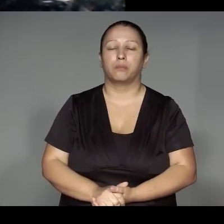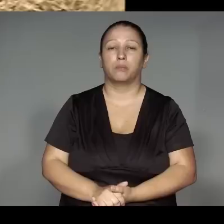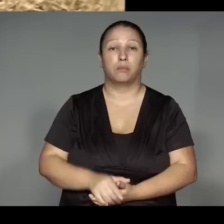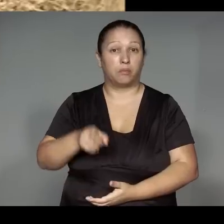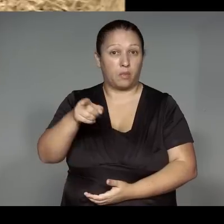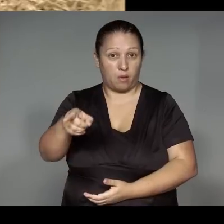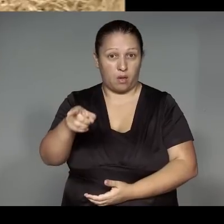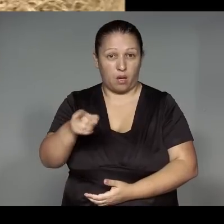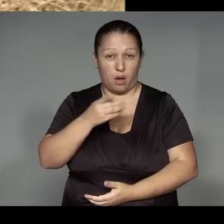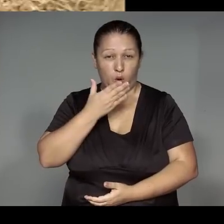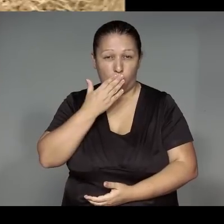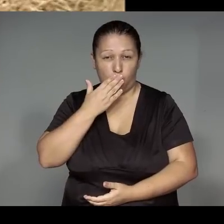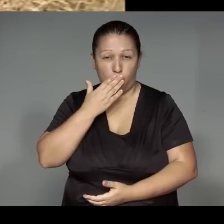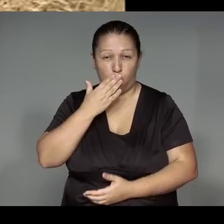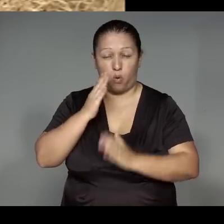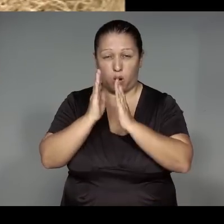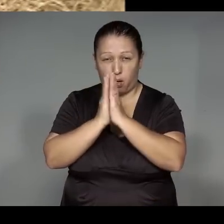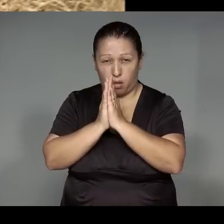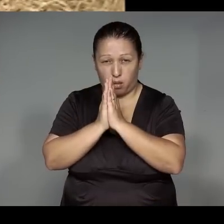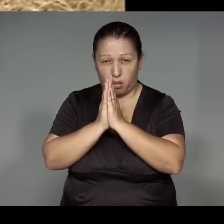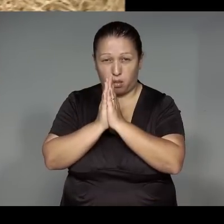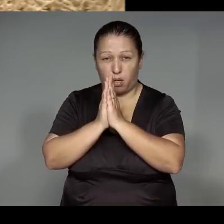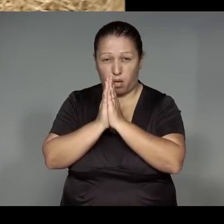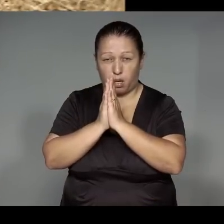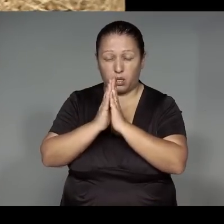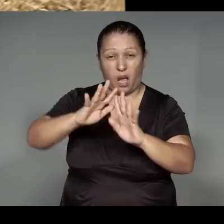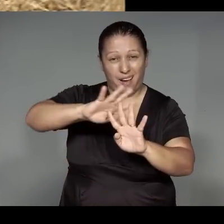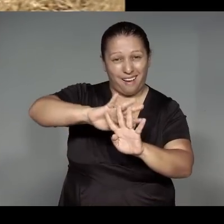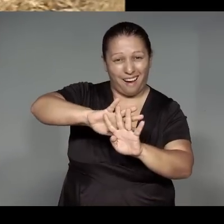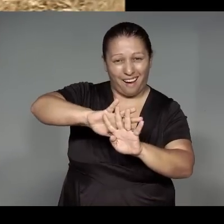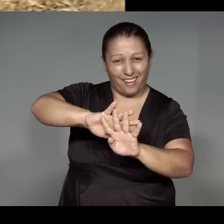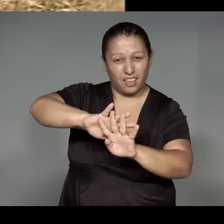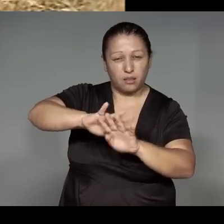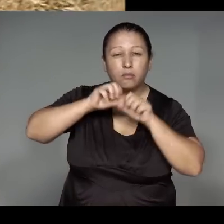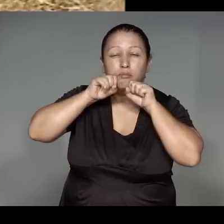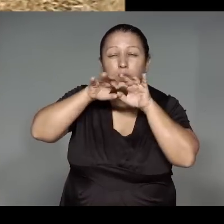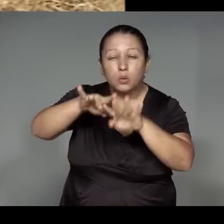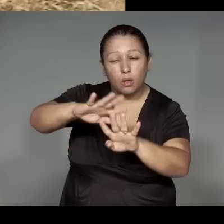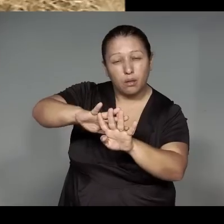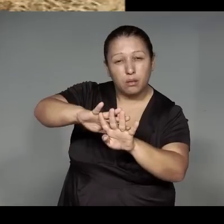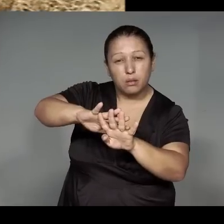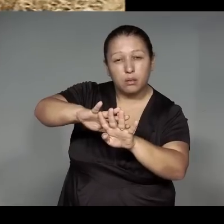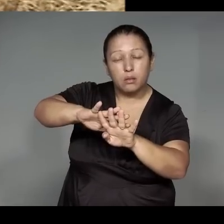kewerejara pya omomojy, ipejum, pirawi